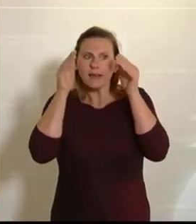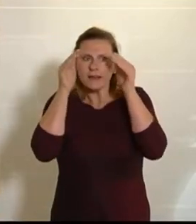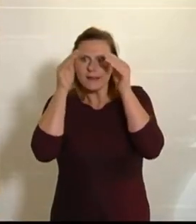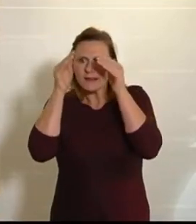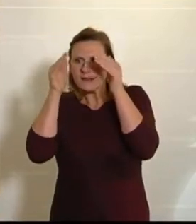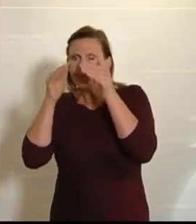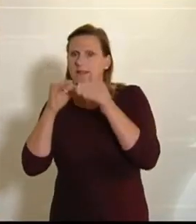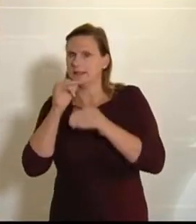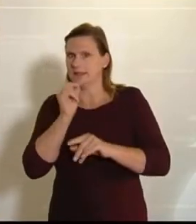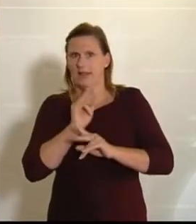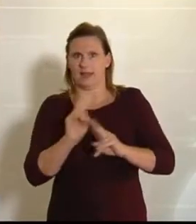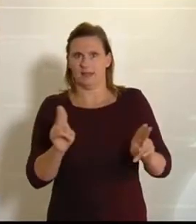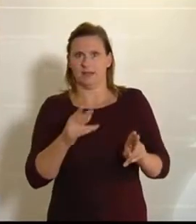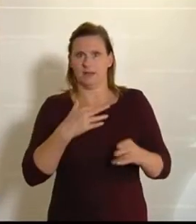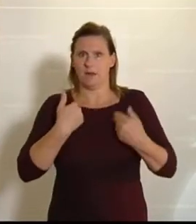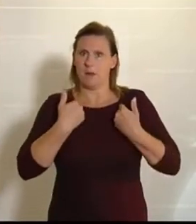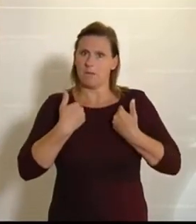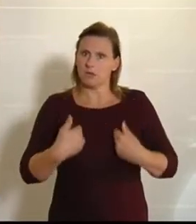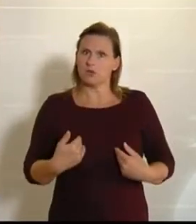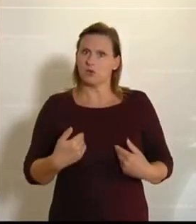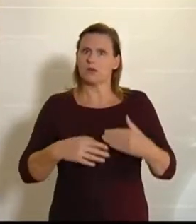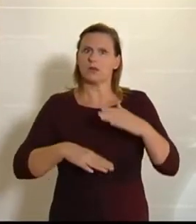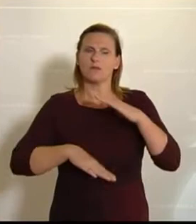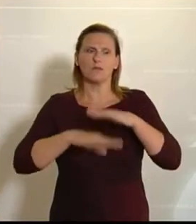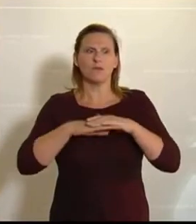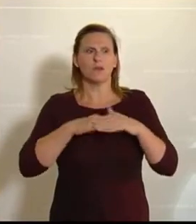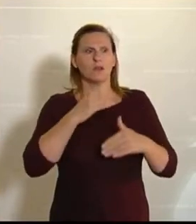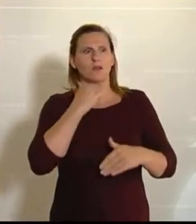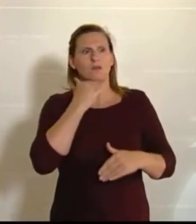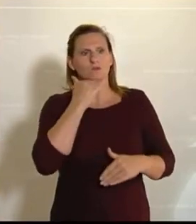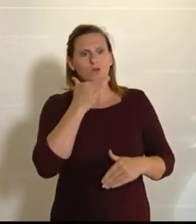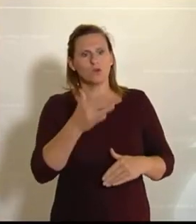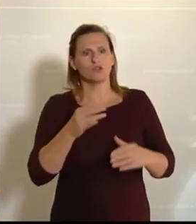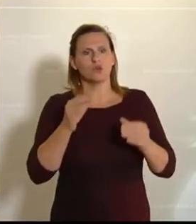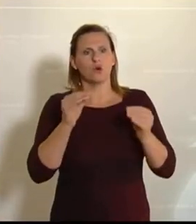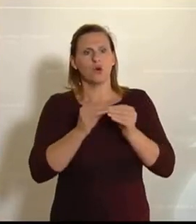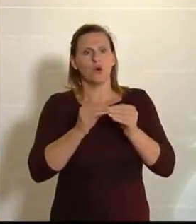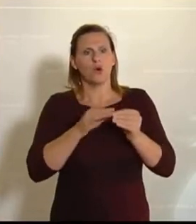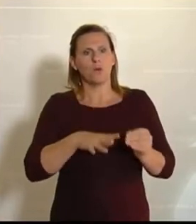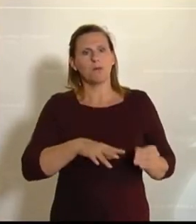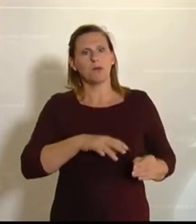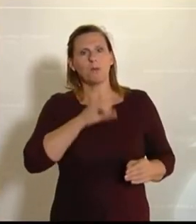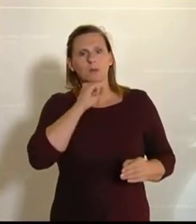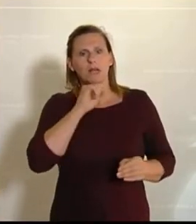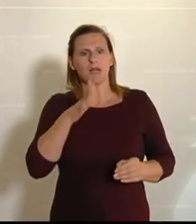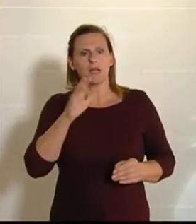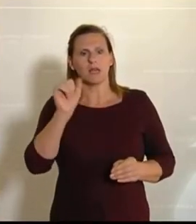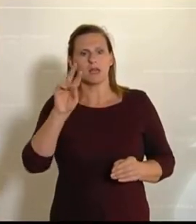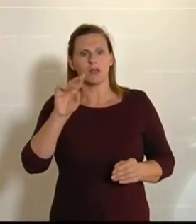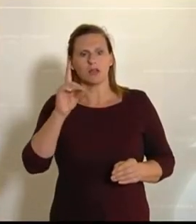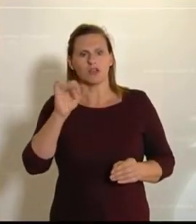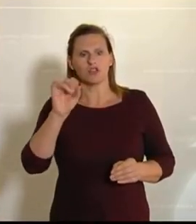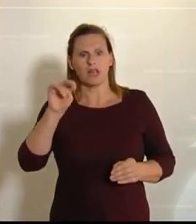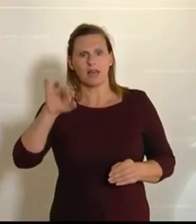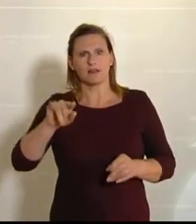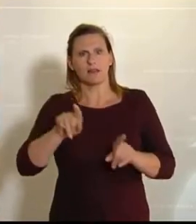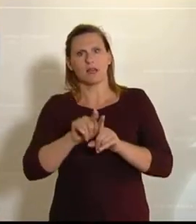Ganz ehrlich, mir persönlich ist es vollkommen wurscht, ob die Biomilch von der Kuh in Schärding oder von der Kuh in Passau kommt. – Vielen Dank. (Beifall bei den NEOS.)